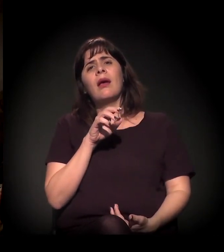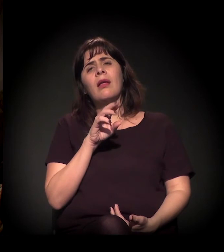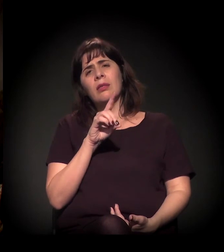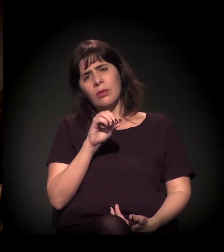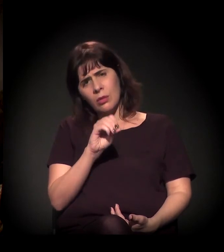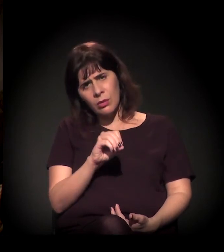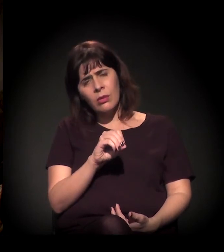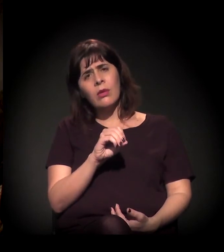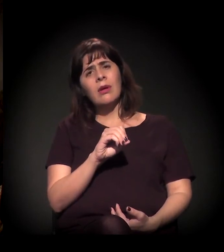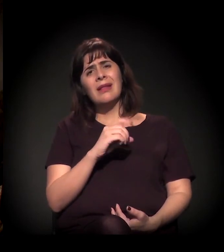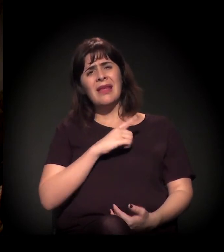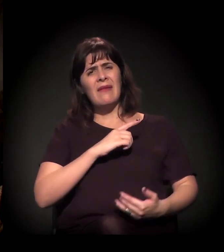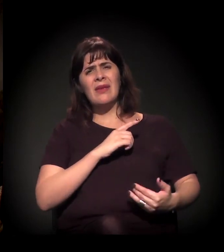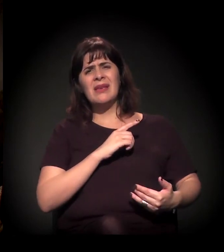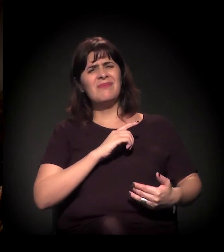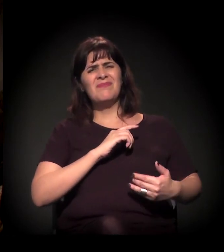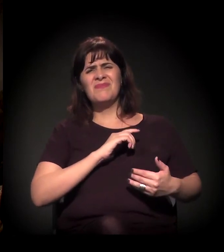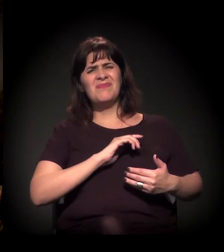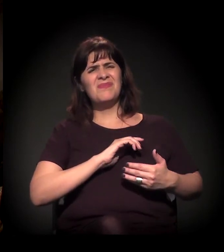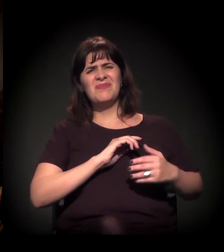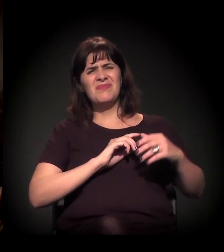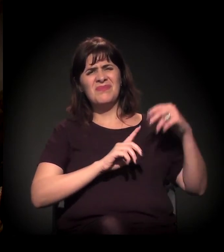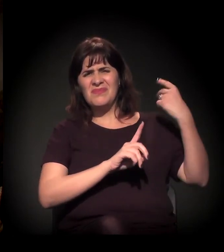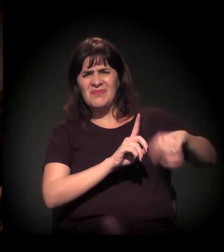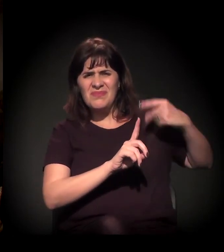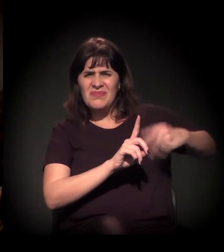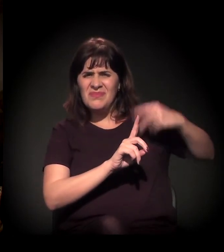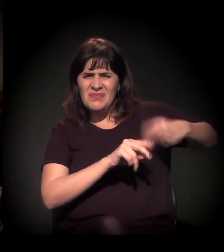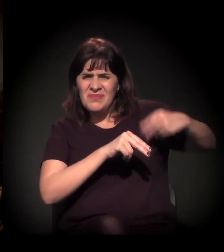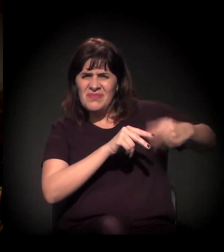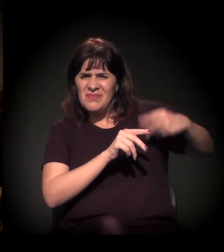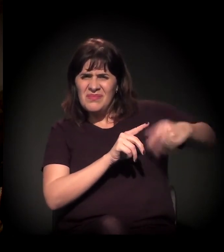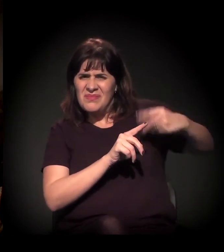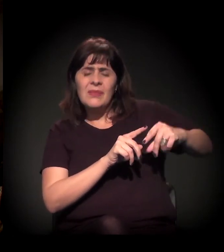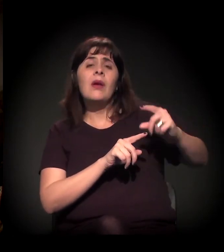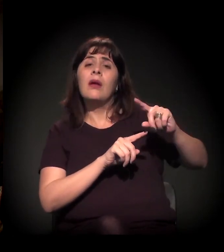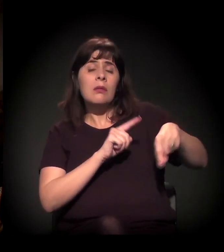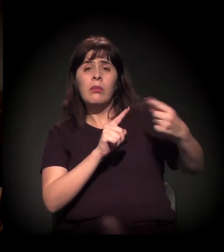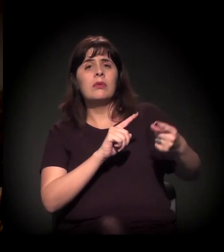que é um rapaz que não tinha antecedentes criminais.